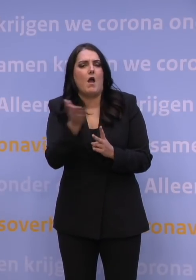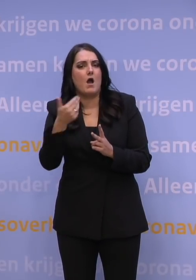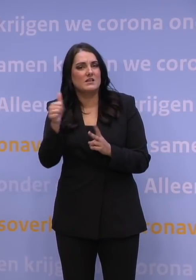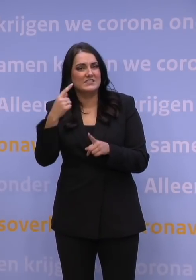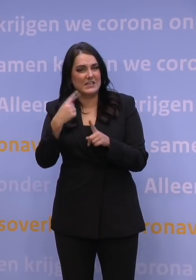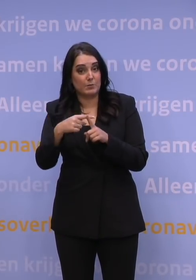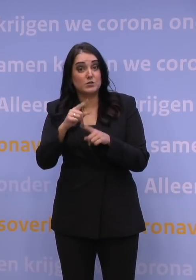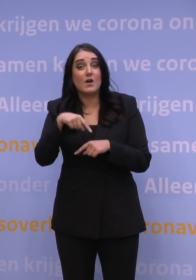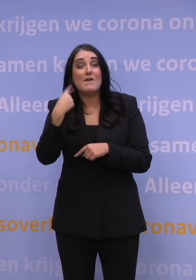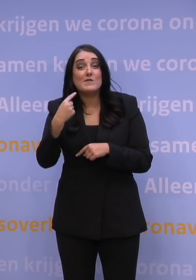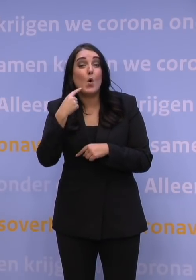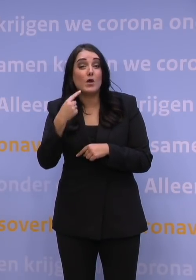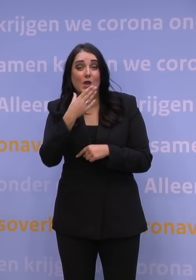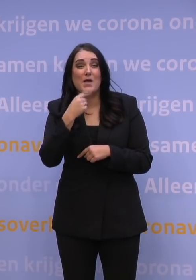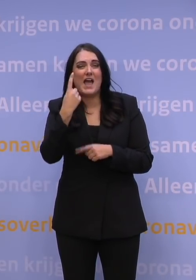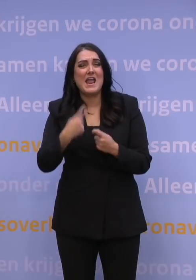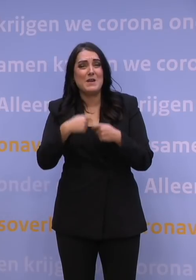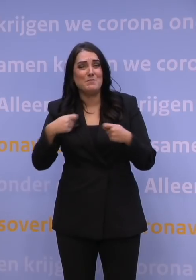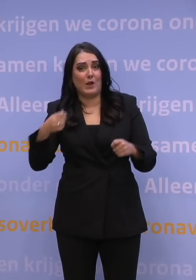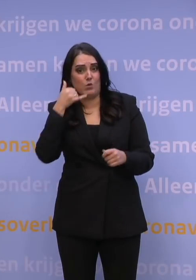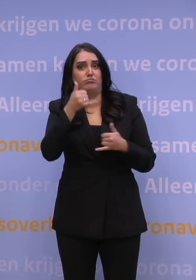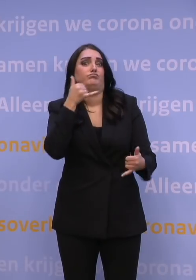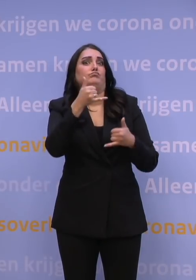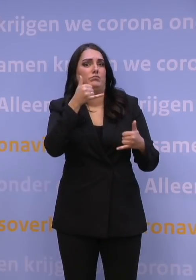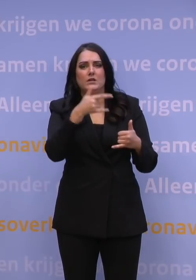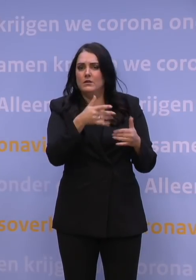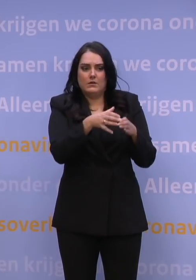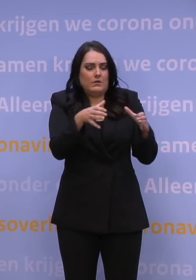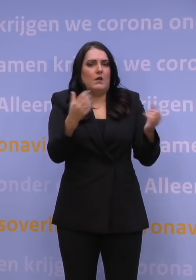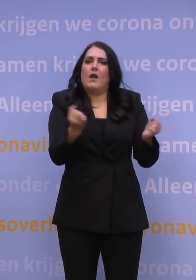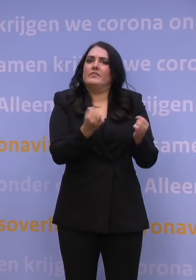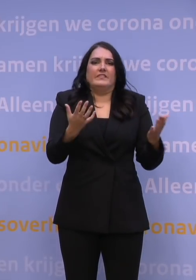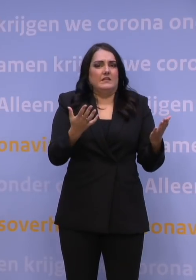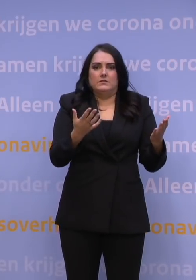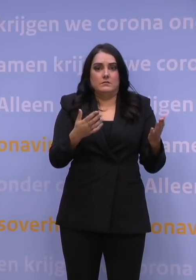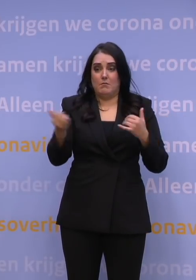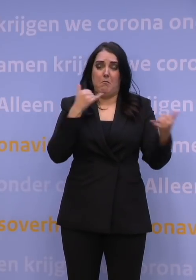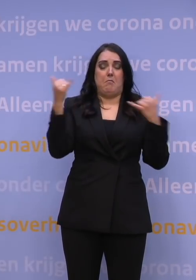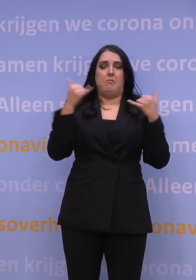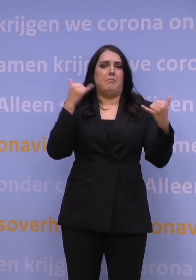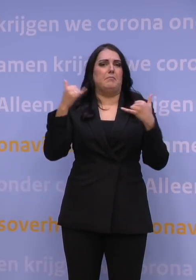hadden we de volgende dag een miljoen telefoontjes. Er is geen callcenter te organiseren überhaupt dat een miljoen telefoontjes kan opnemen.